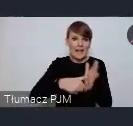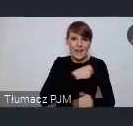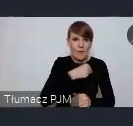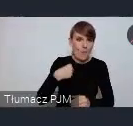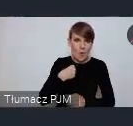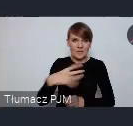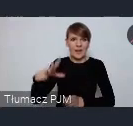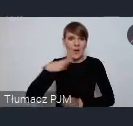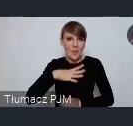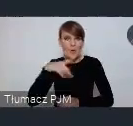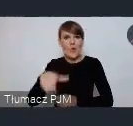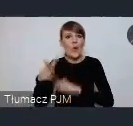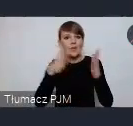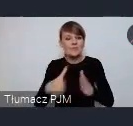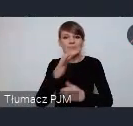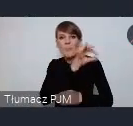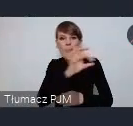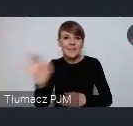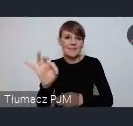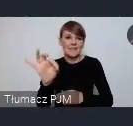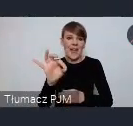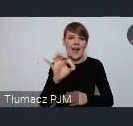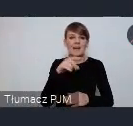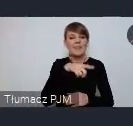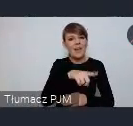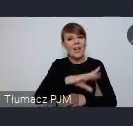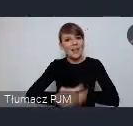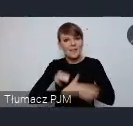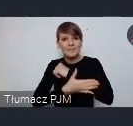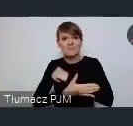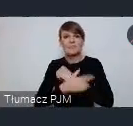specjalną infrastrukturę wspierającą budowę społeczeństwa obywatelskiego.